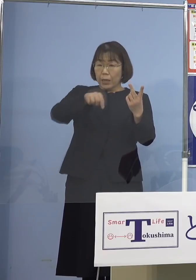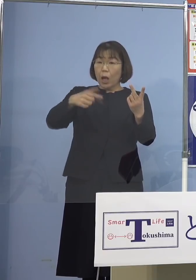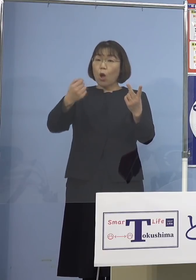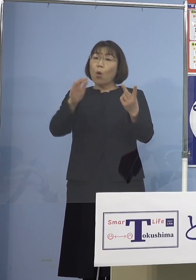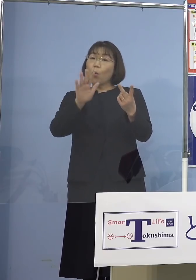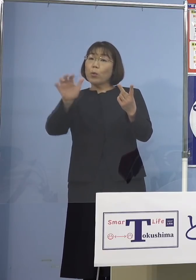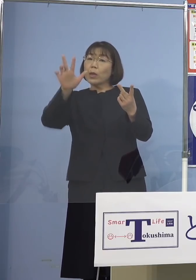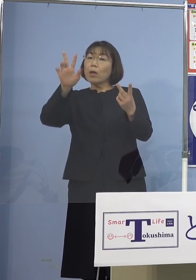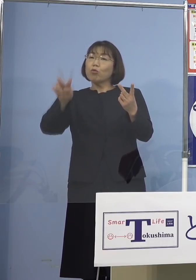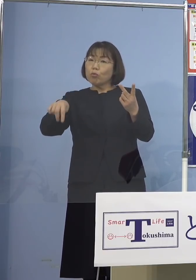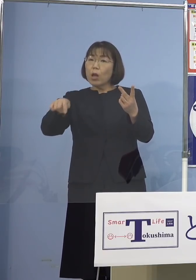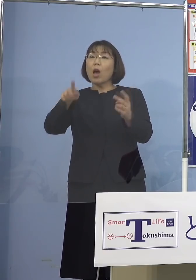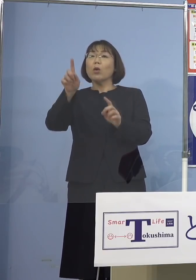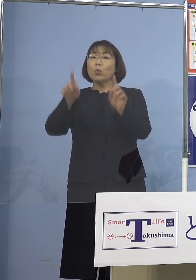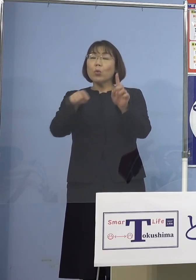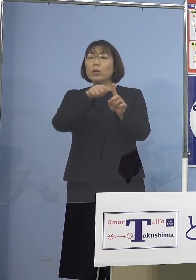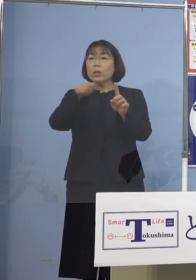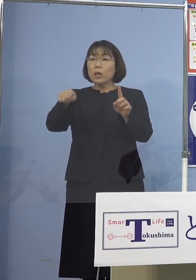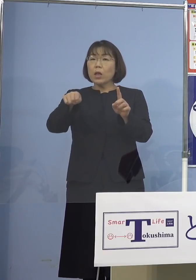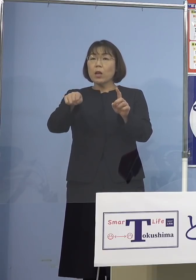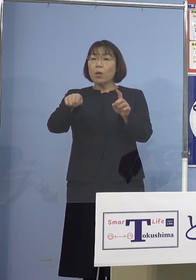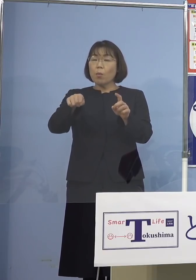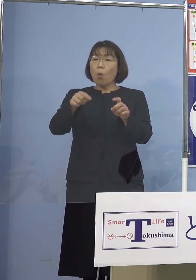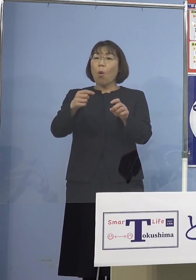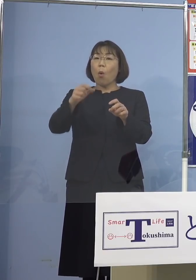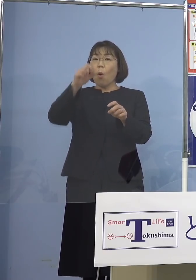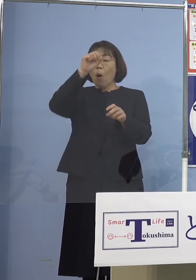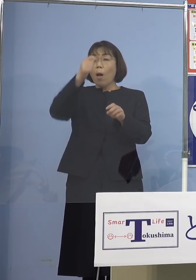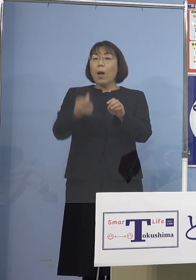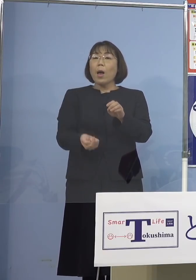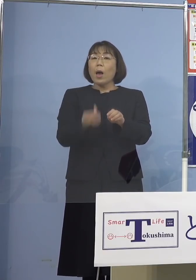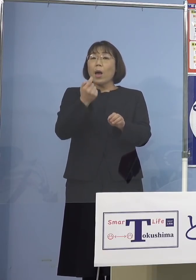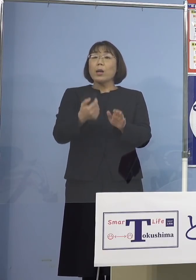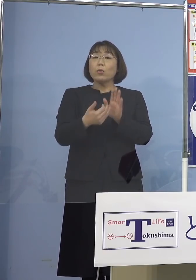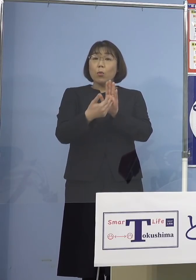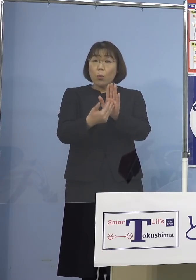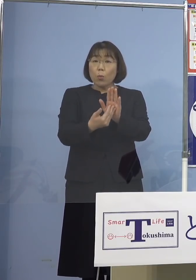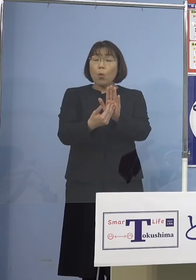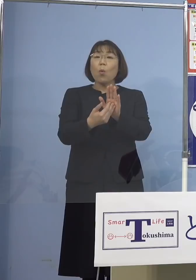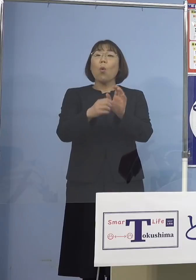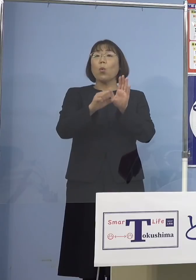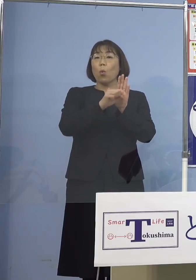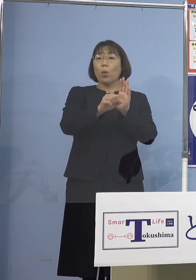発症予防効果については 「デルタ株」あるいは